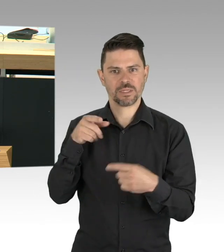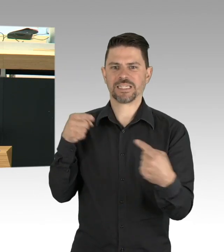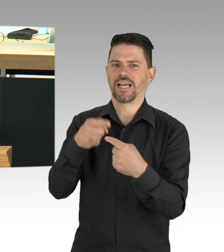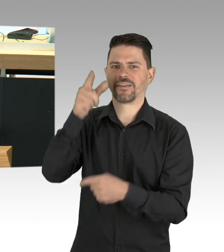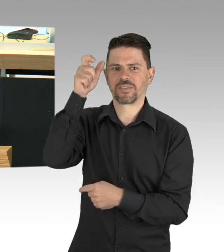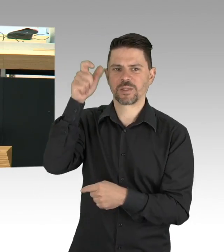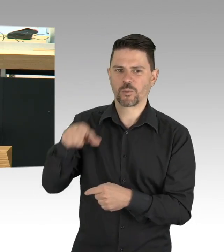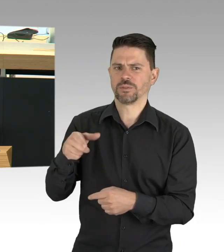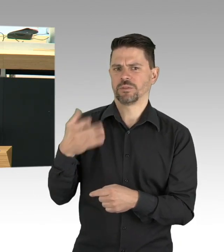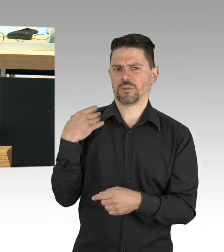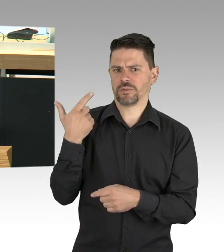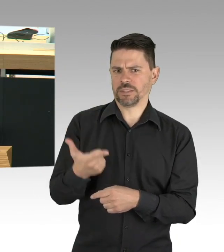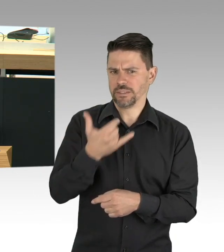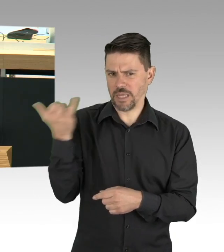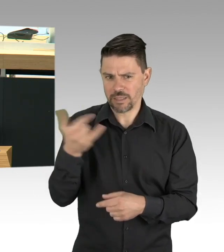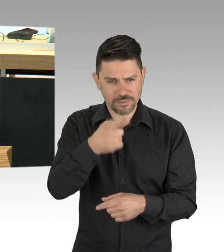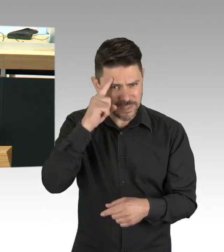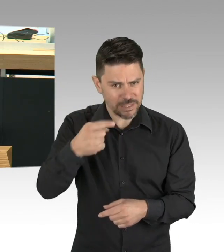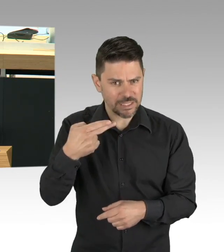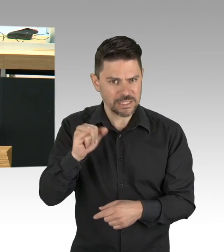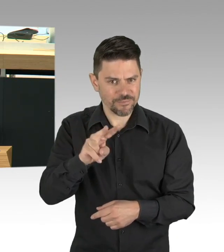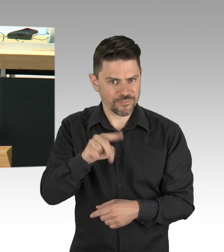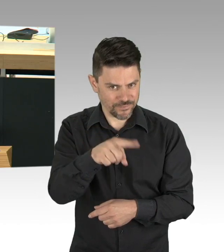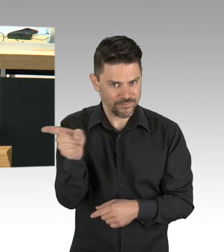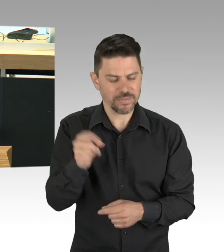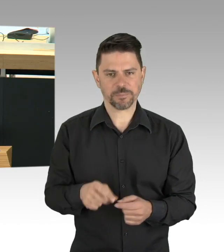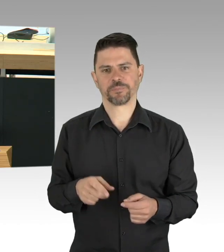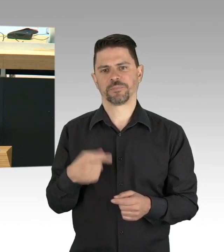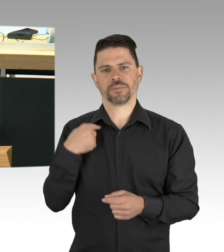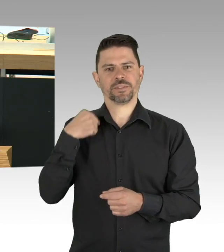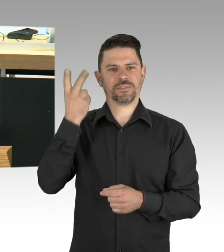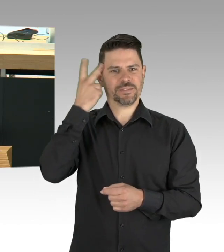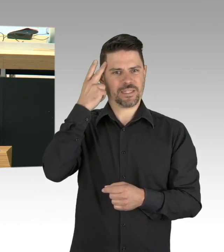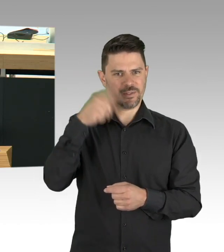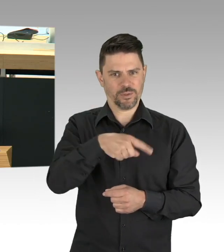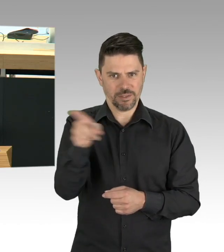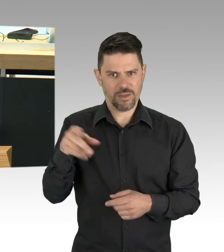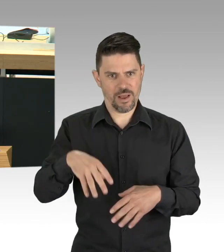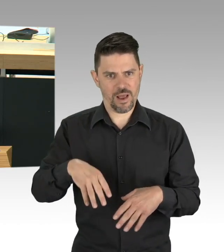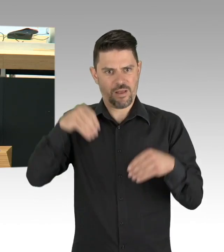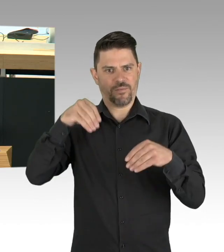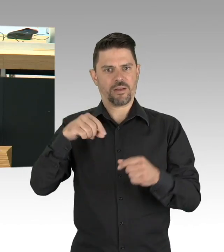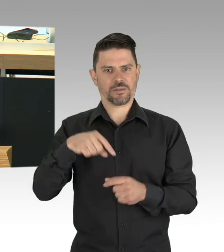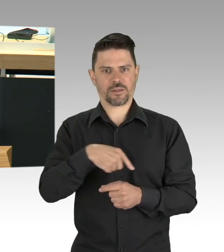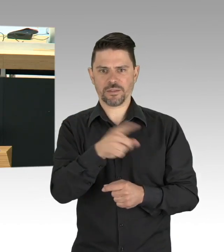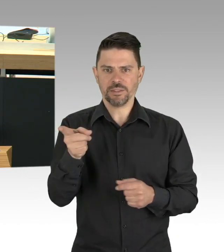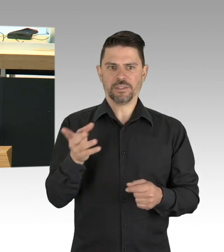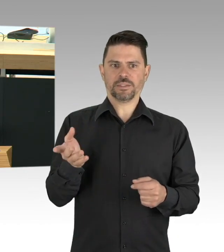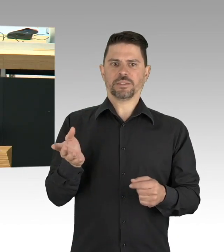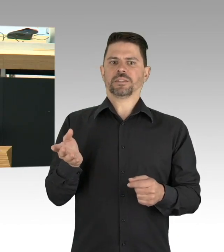aber es geht und letztlich haben wir auch keine andere Wahl, wenn wir unsere freiheitlich offene und humane und solidarische Gesellschaft bewahren wollen,